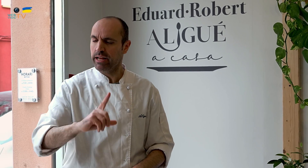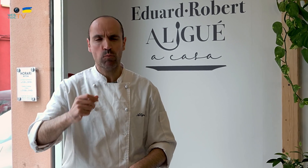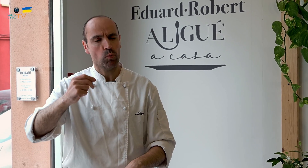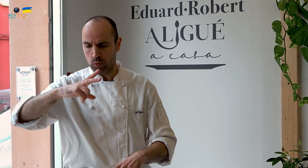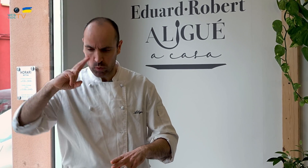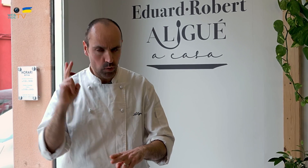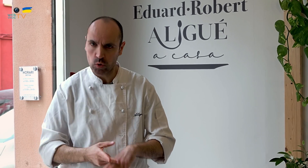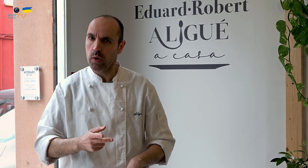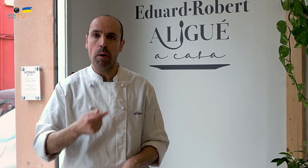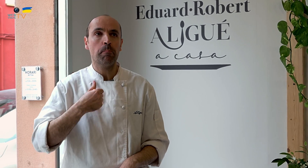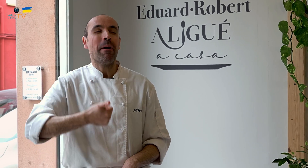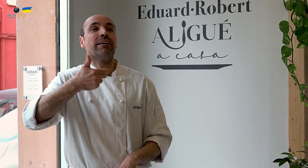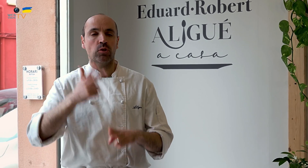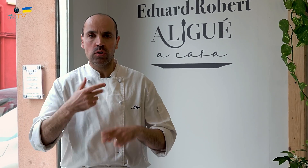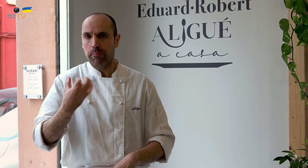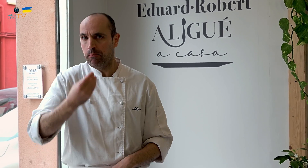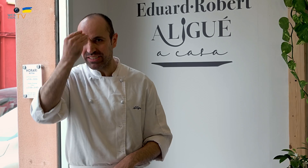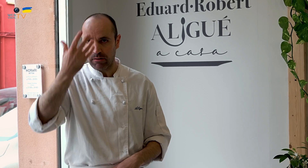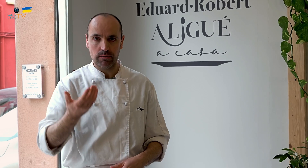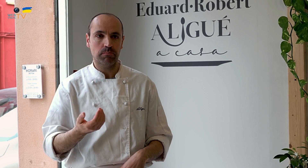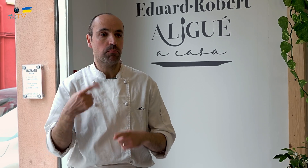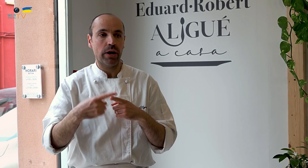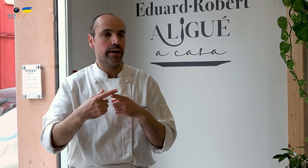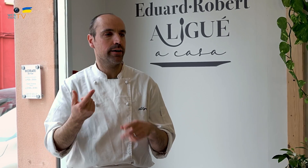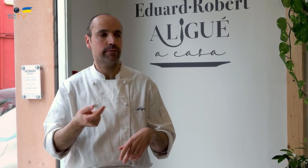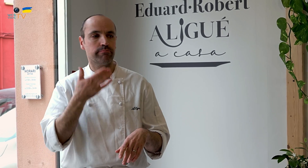Más duro de lo que me pensaba, porque, por ejemplo, cuando trabajaba